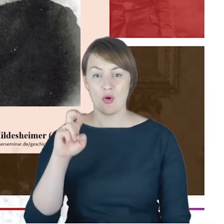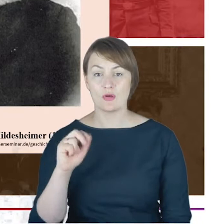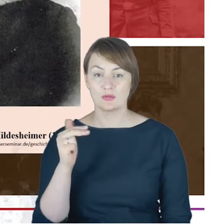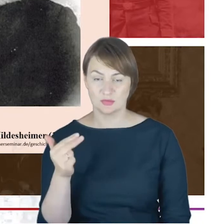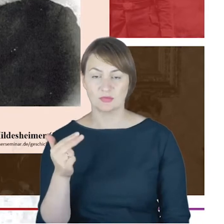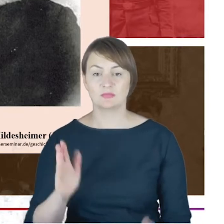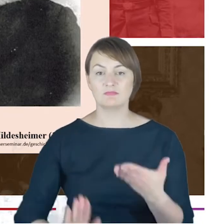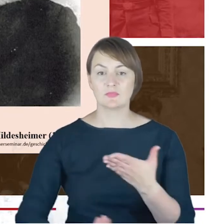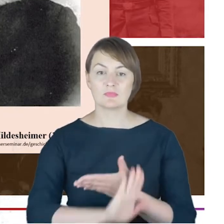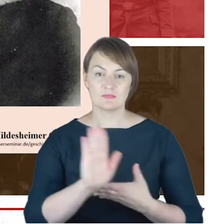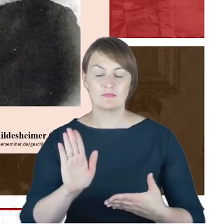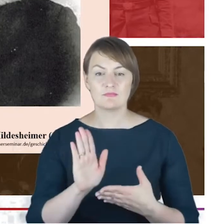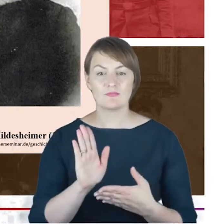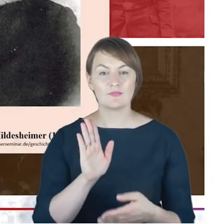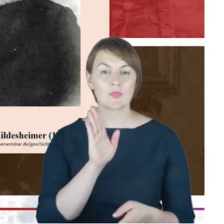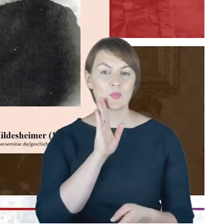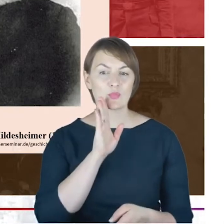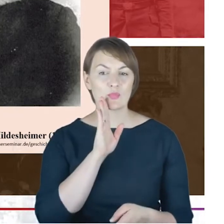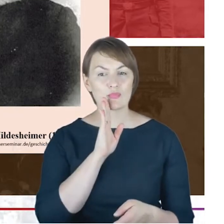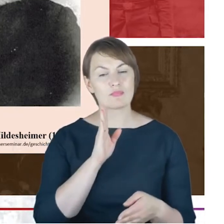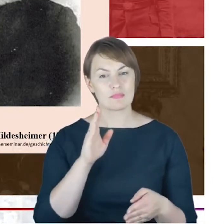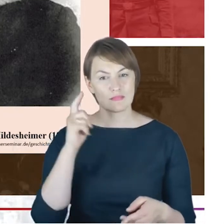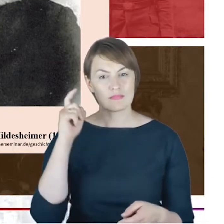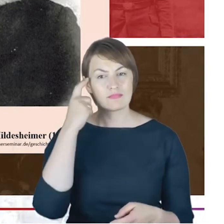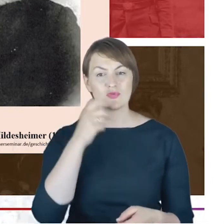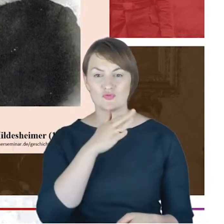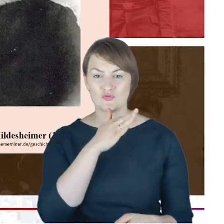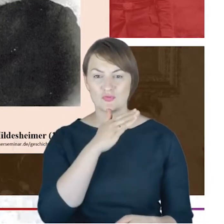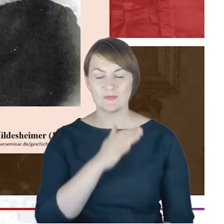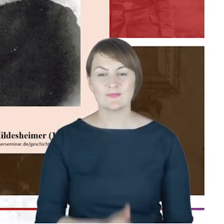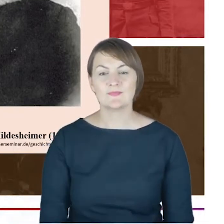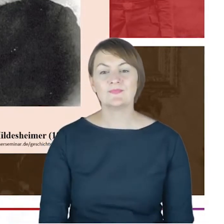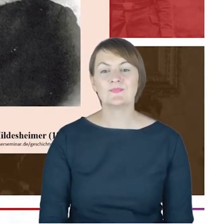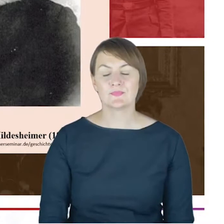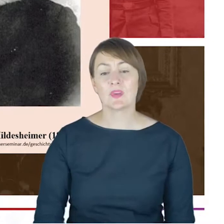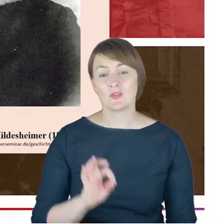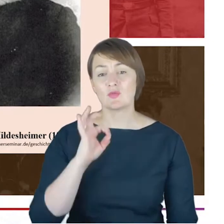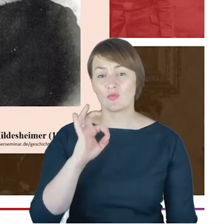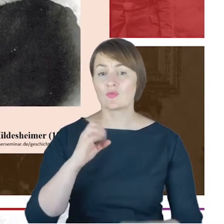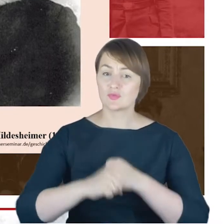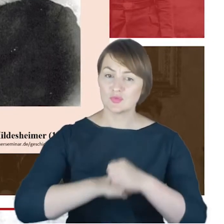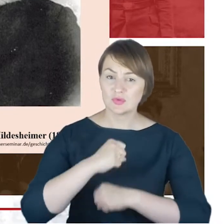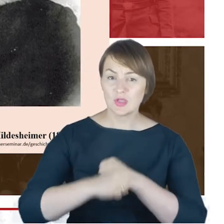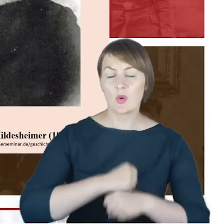wykształcenie rabiniczne jakie otrzymał, jak i cała późniejsza jego działalność, zwłaszcza działalność stowarzyszeniowa.